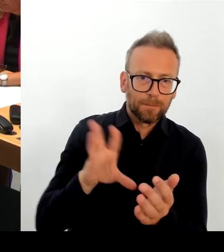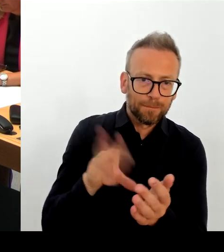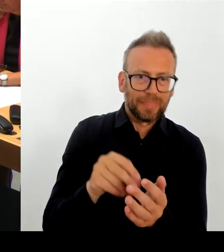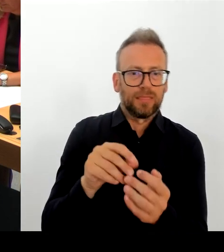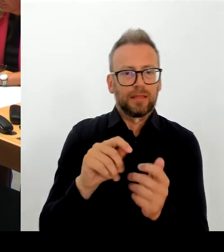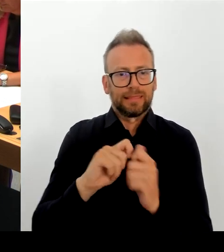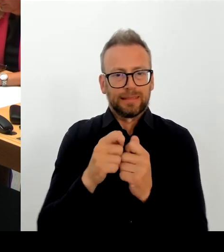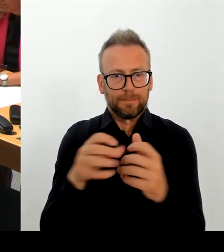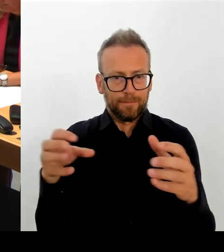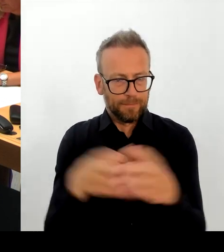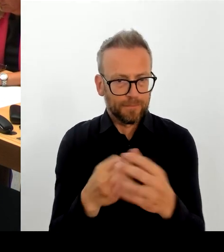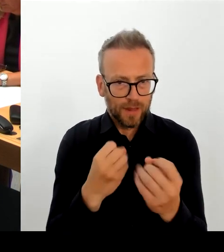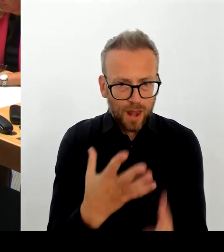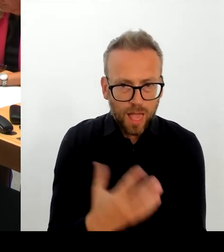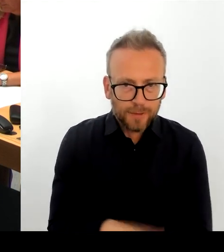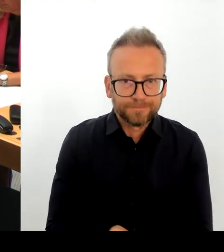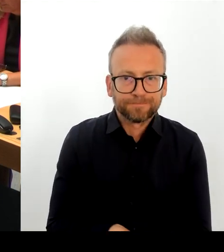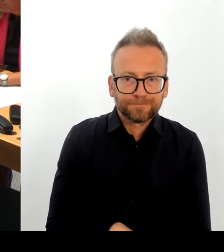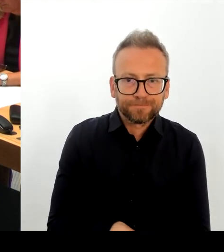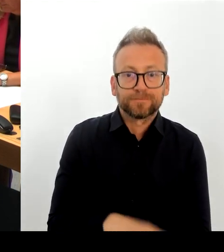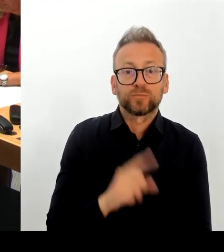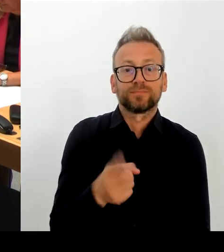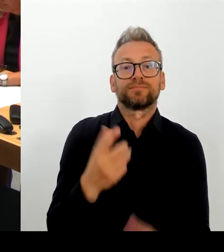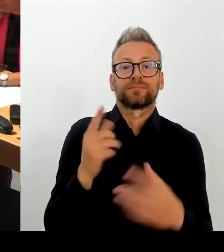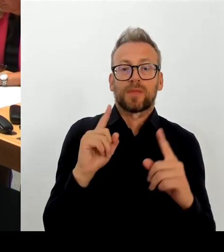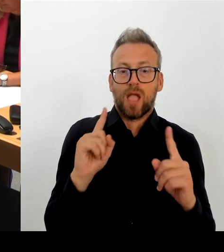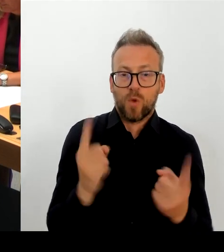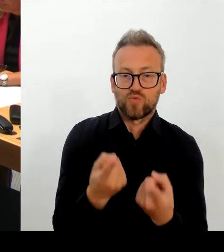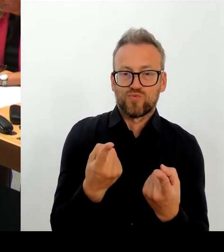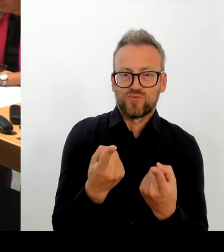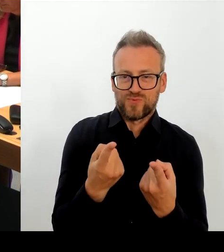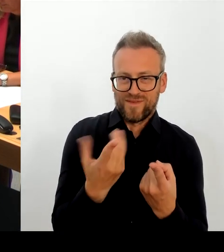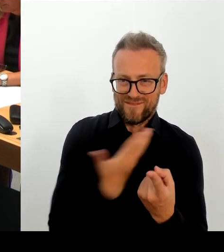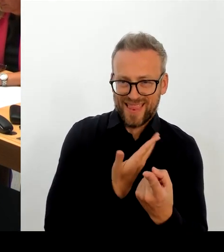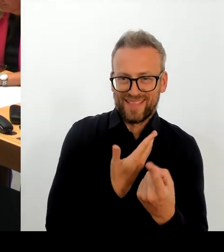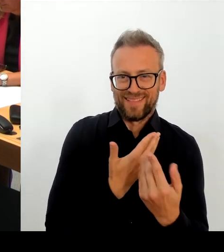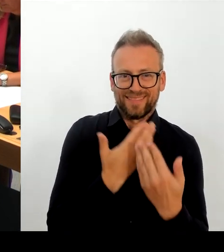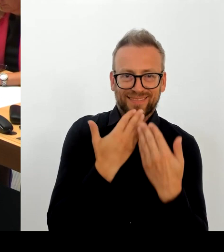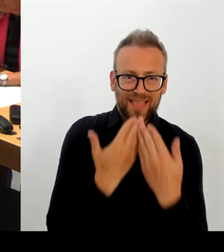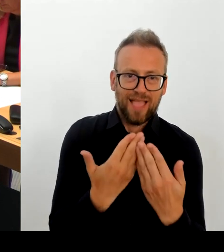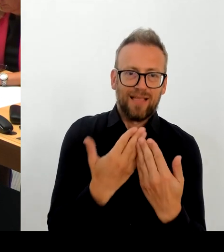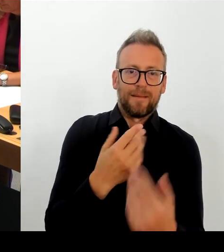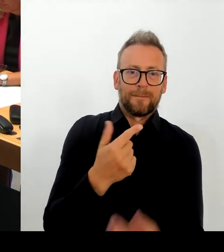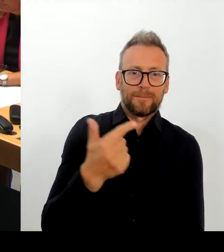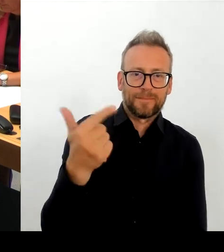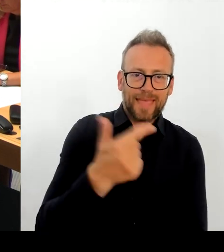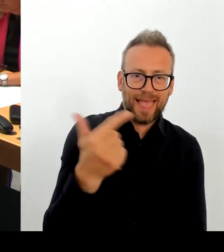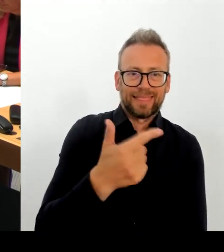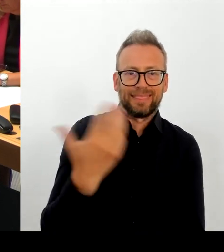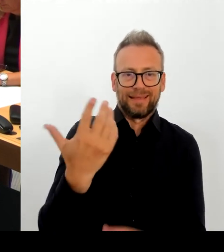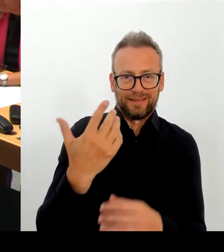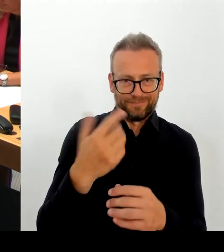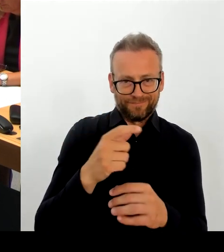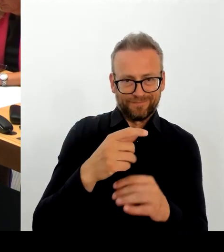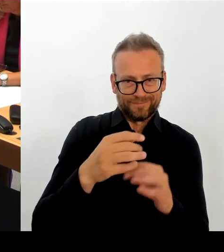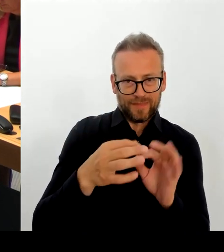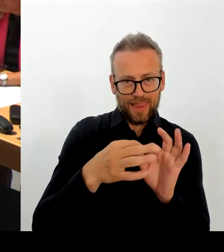der Berlinale sicherzustellen. Die Berlinale ist ein Event, sage ich mal, ein Top-Event in der Filmszene.